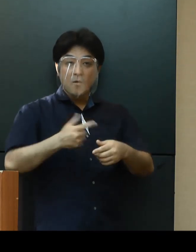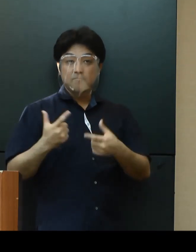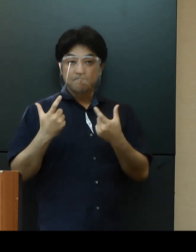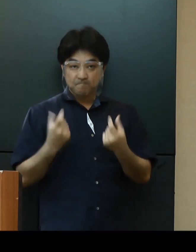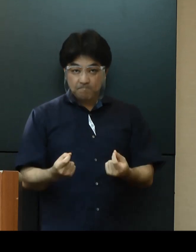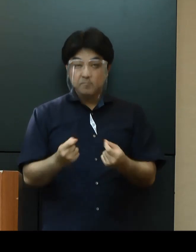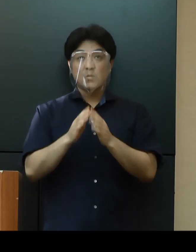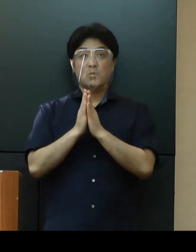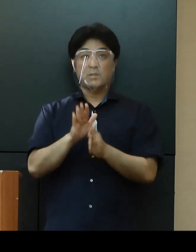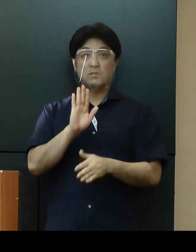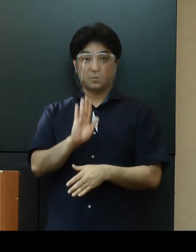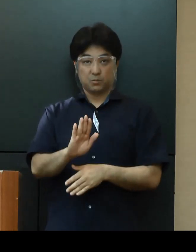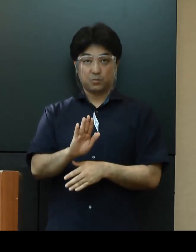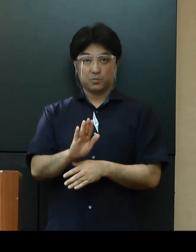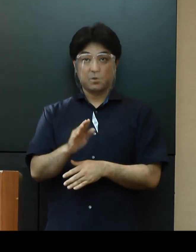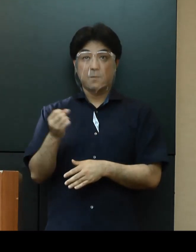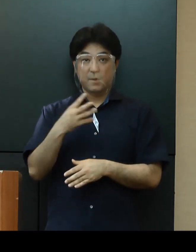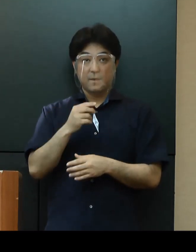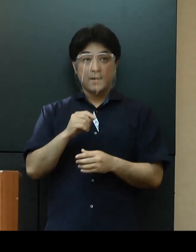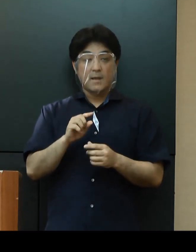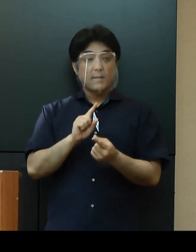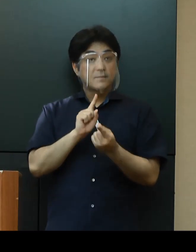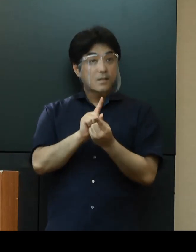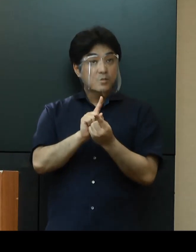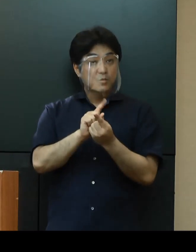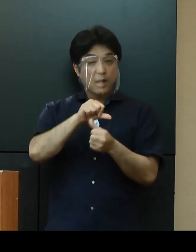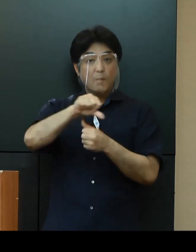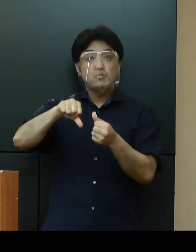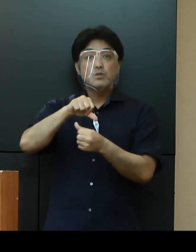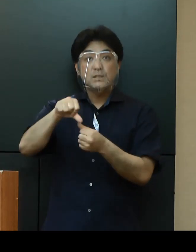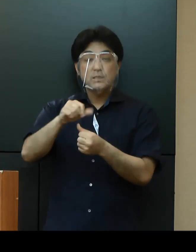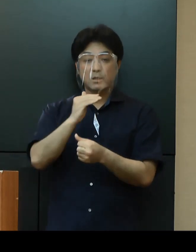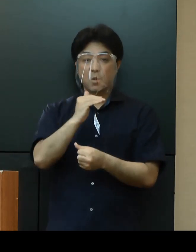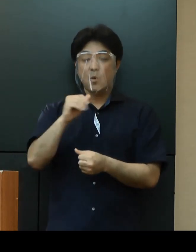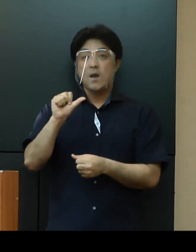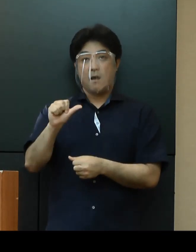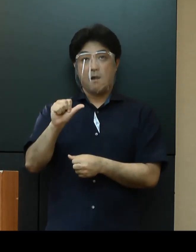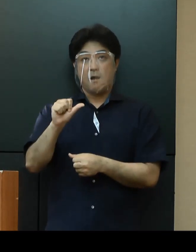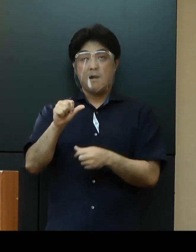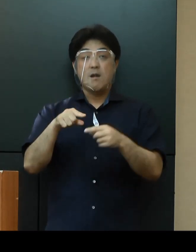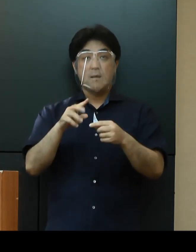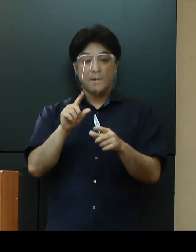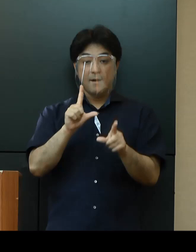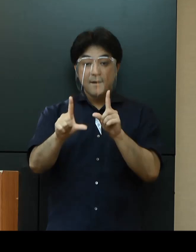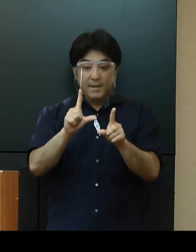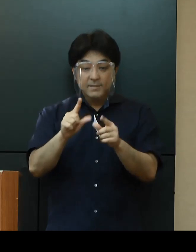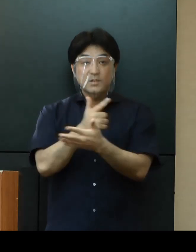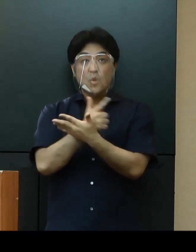加えて、接触確認アプリ「COCOA」や沖縄県公式LINEアカウントのご利用もお願いいたします